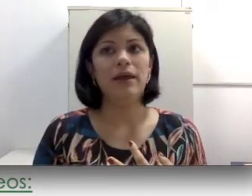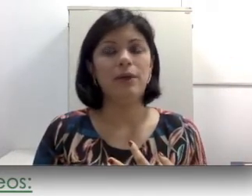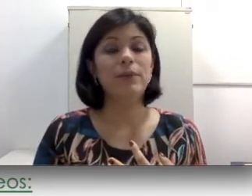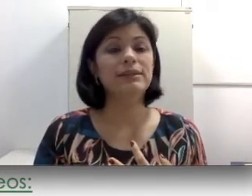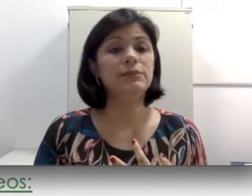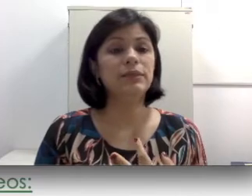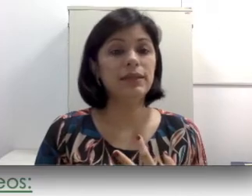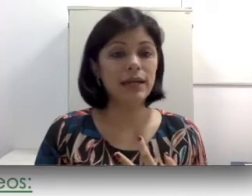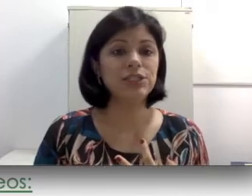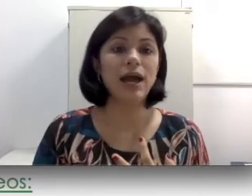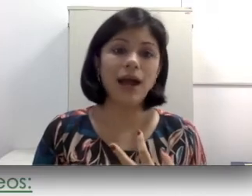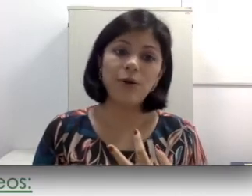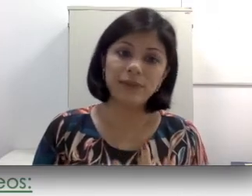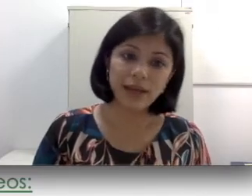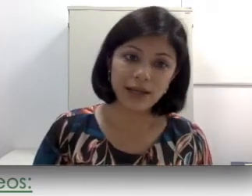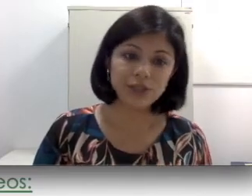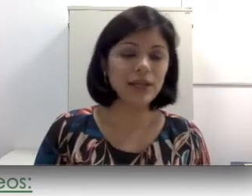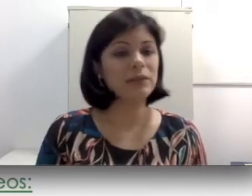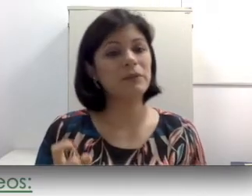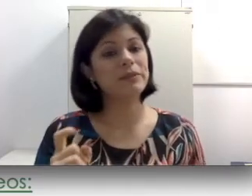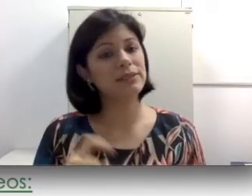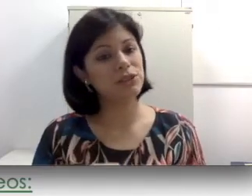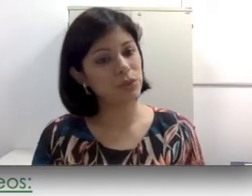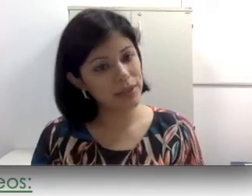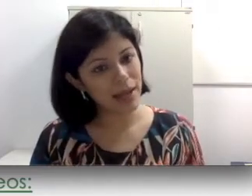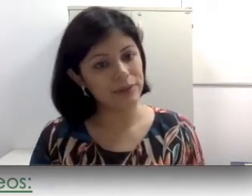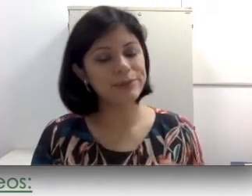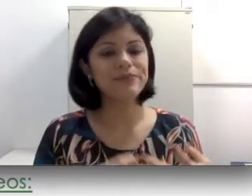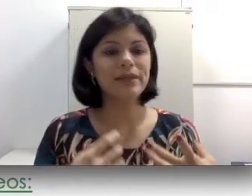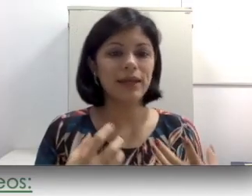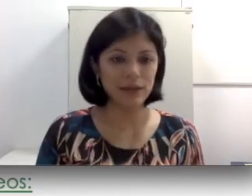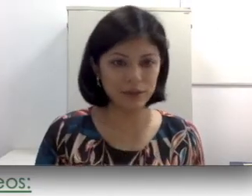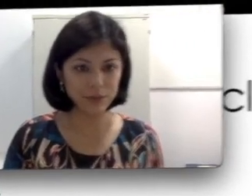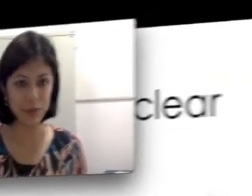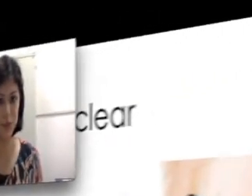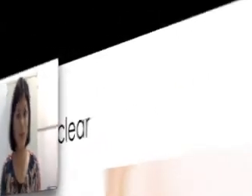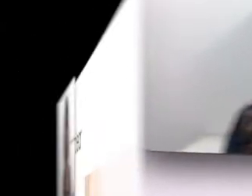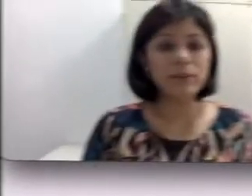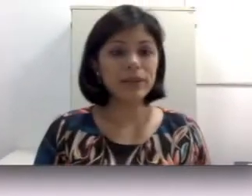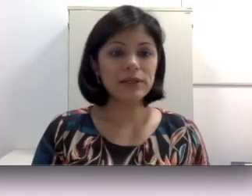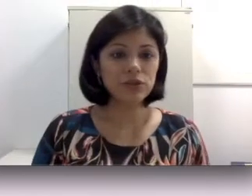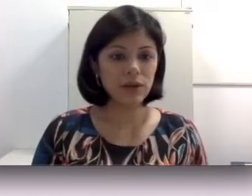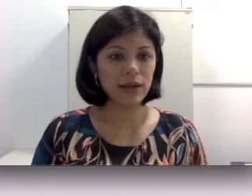sensibilidade a umidade, ela também precisa de cuidados, entre outros. O implante coclear